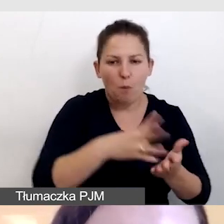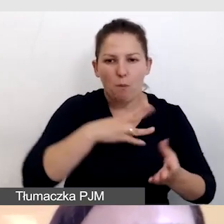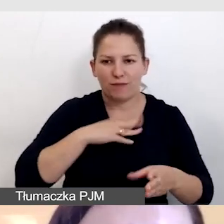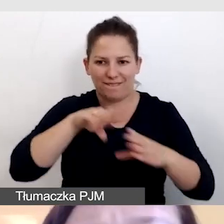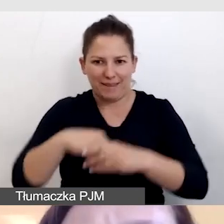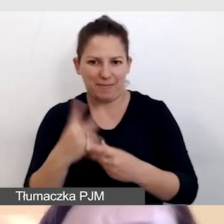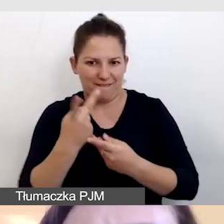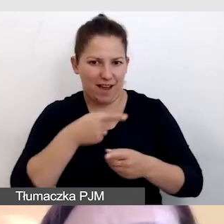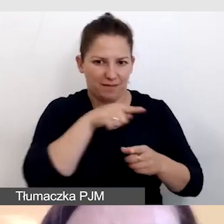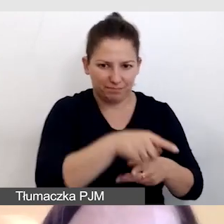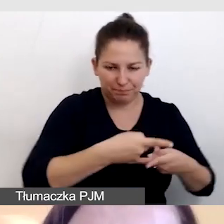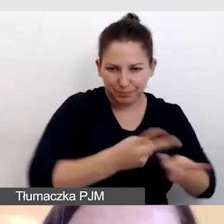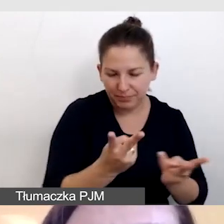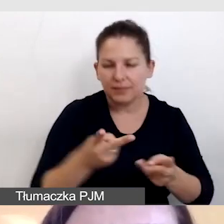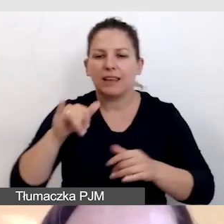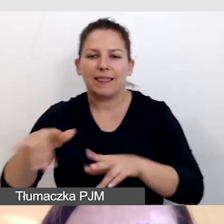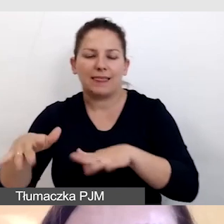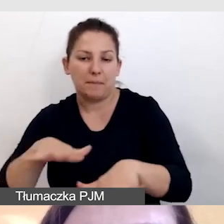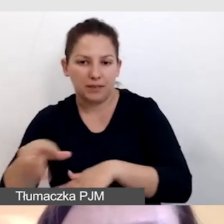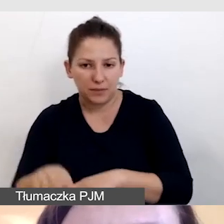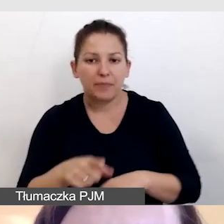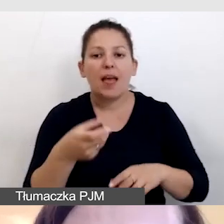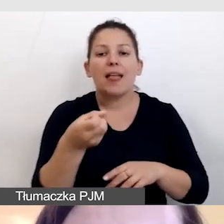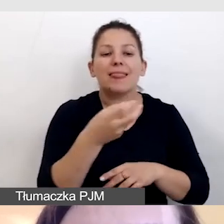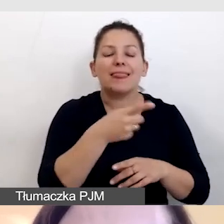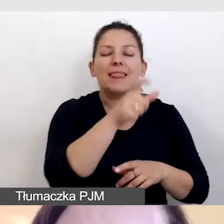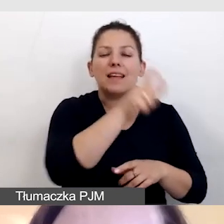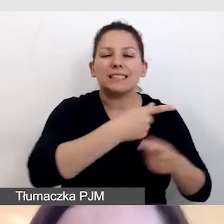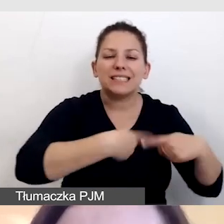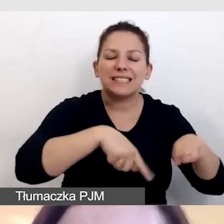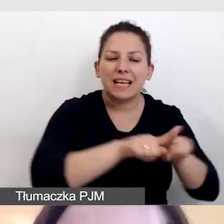Dbamy o to, by napisowcy mieli zapewniony odsłuch i podgląd.